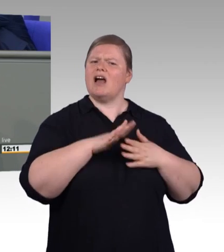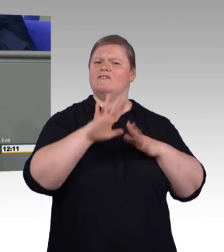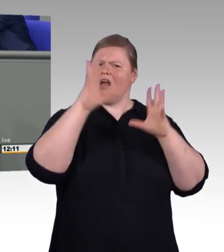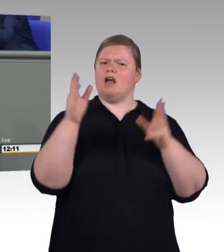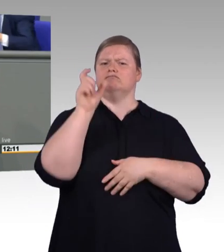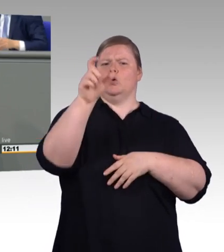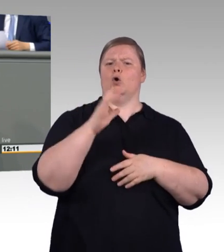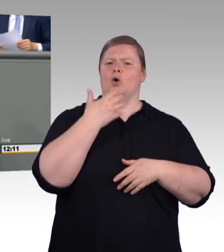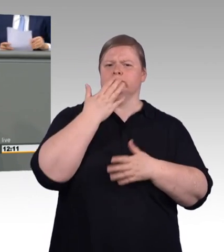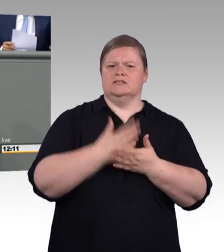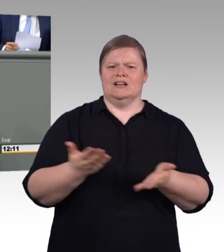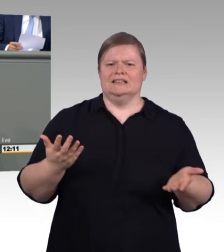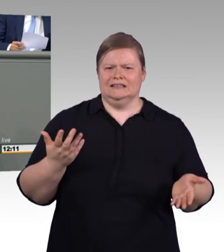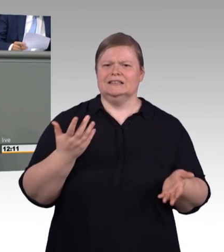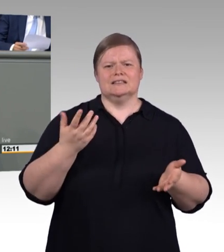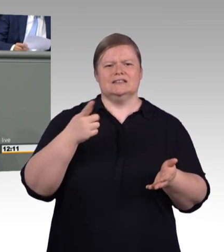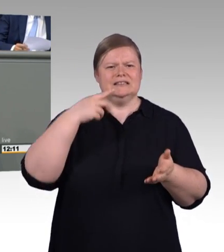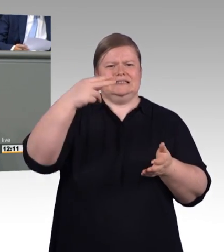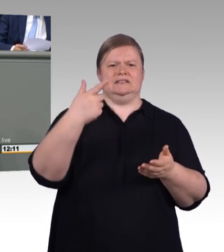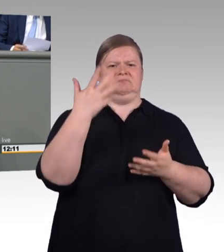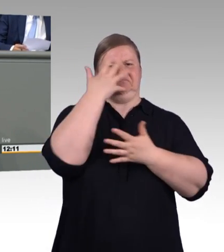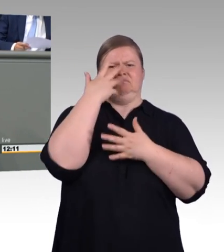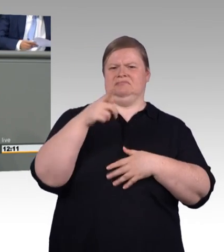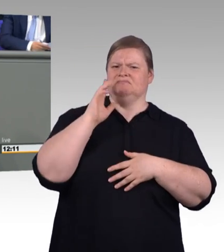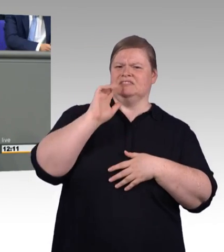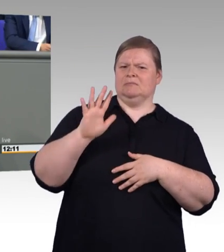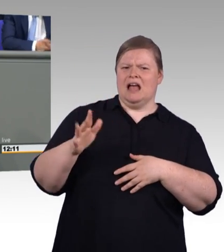aber trinken lassen wir sie nicht. Und das finde ich zutiefst nicht akzeptabel.